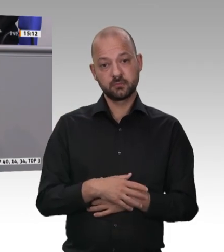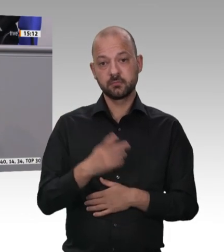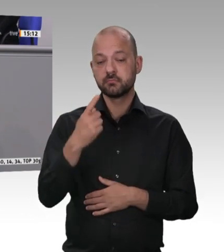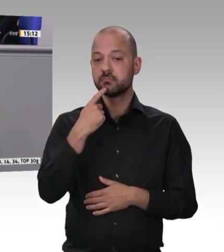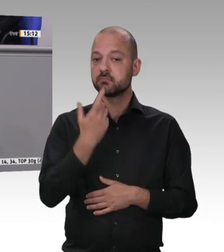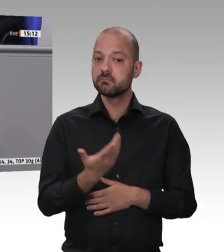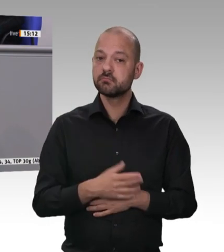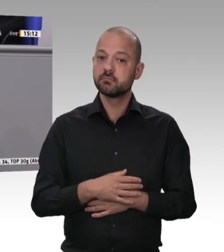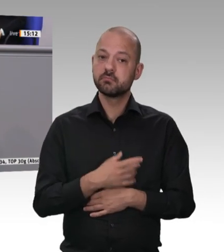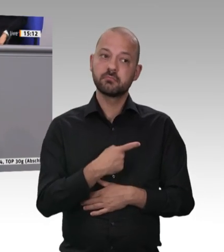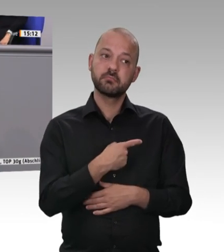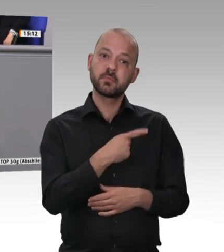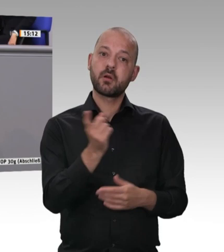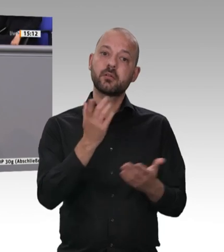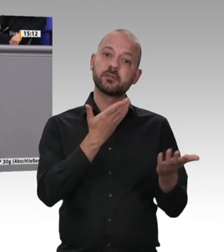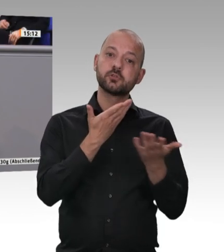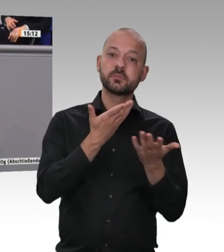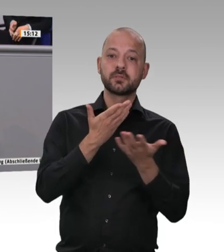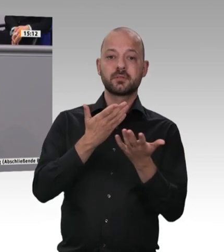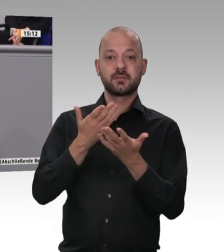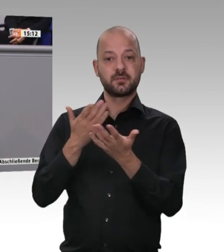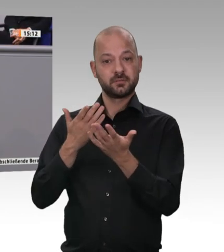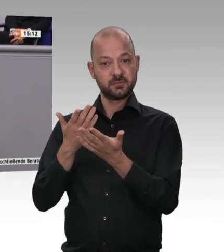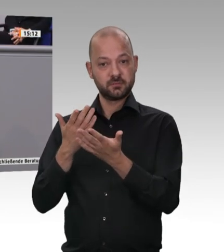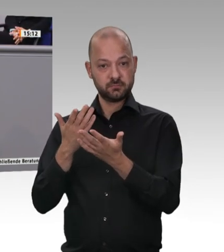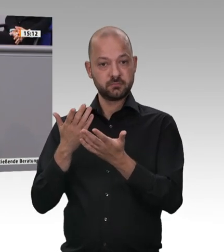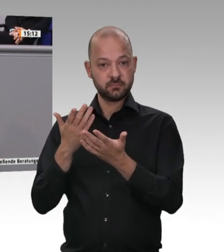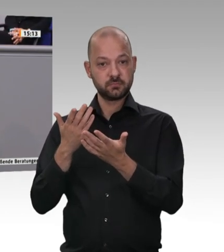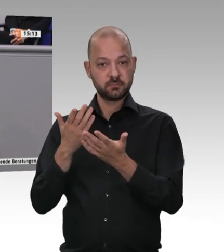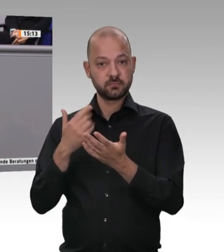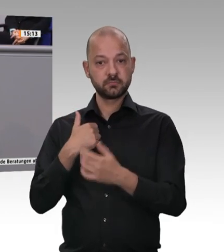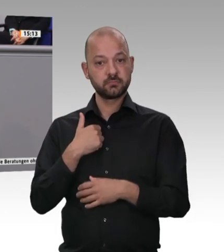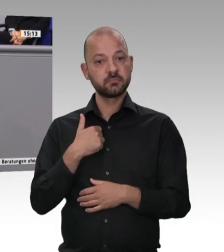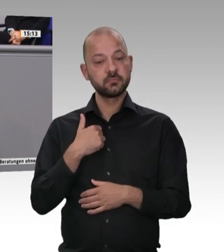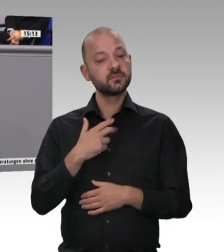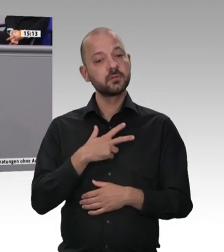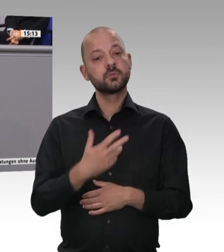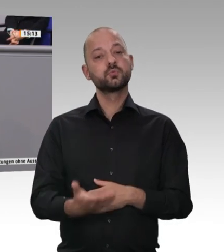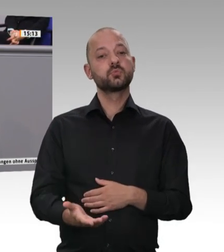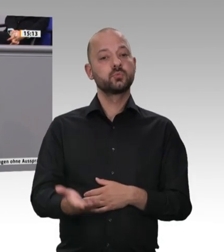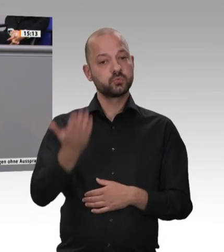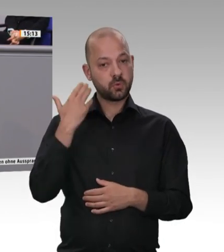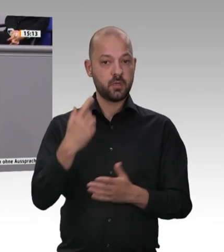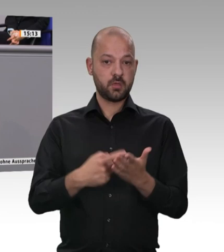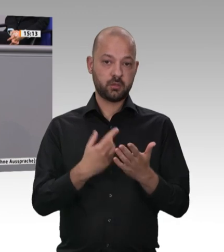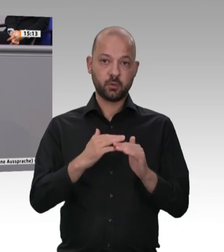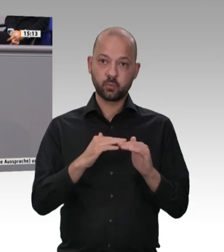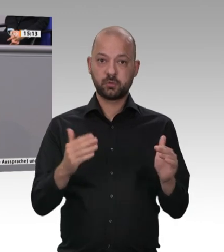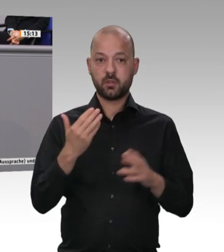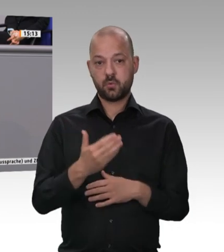Bulgarien, der Ukraine kommen. Mir geht es darum, dass sie ordentlich bezahlt werden. Und dann will ich Ihnen noch etwas dazu sagen, was auf diesem Markt passieren